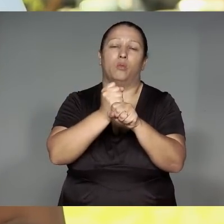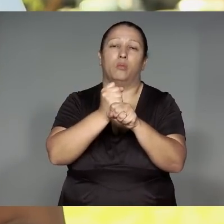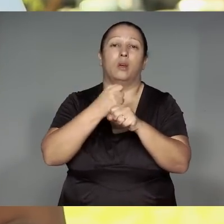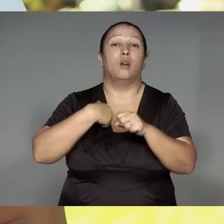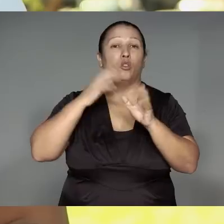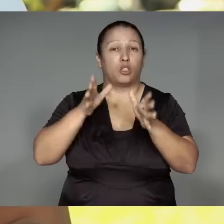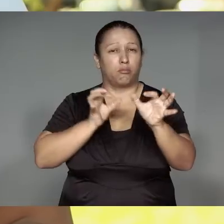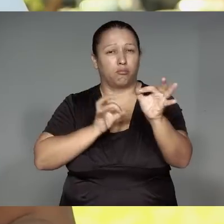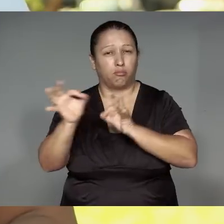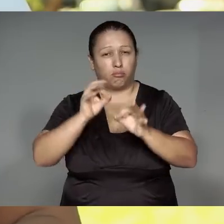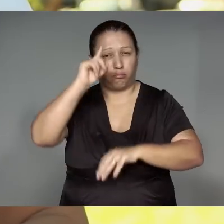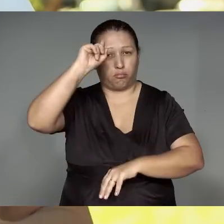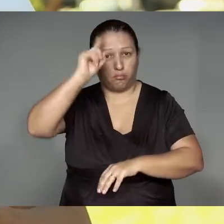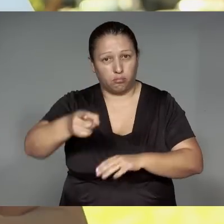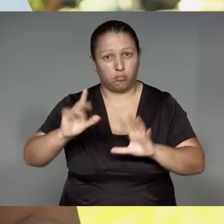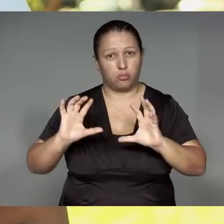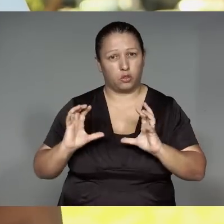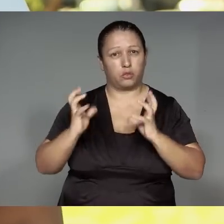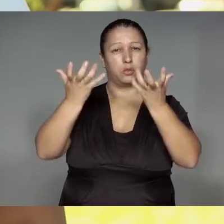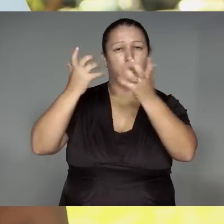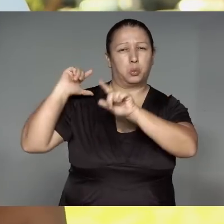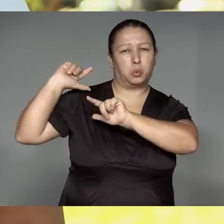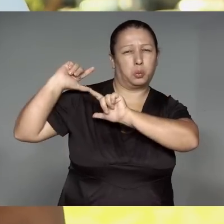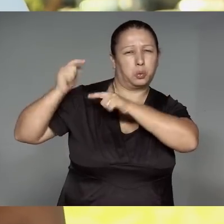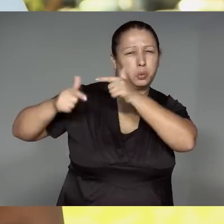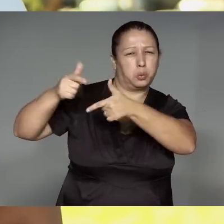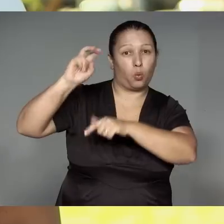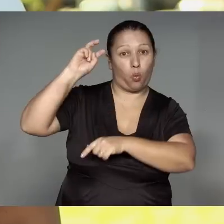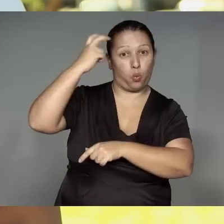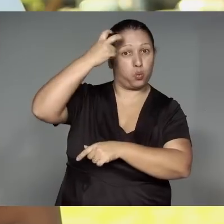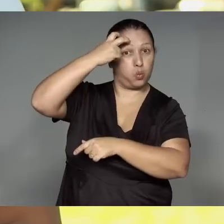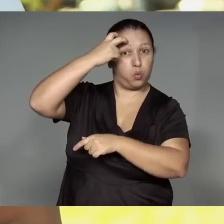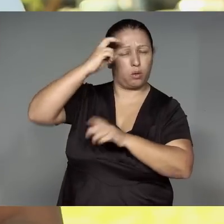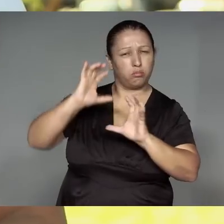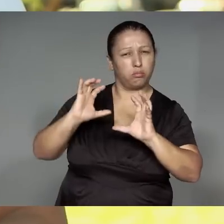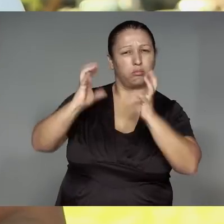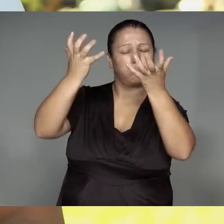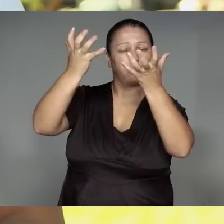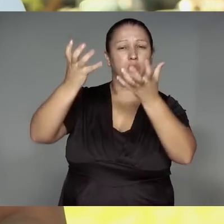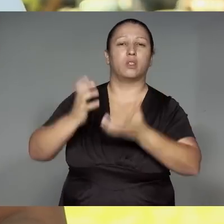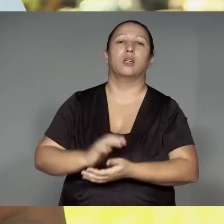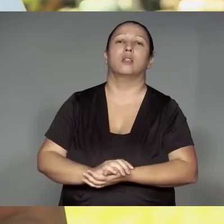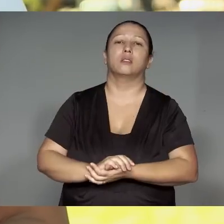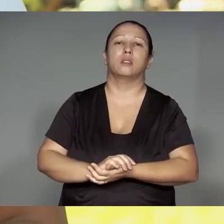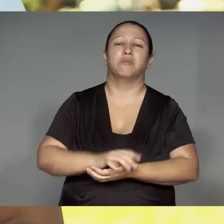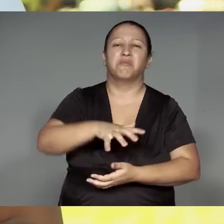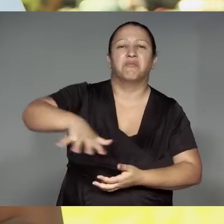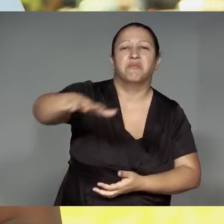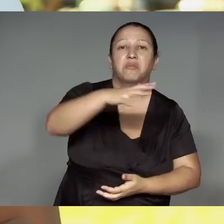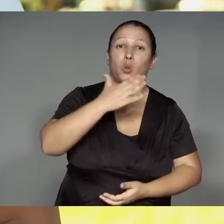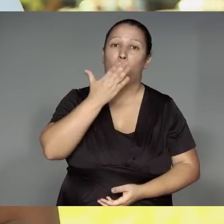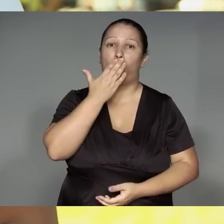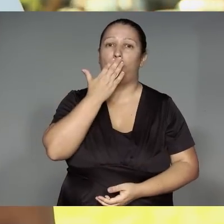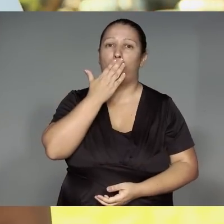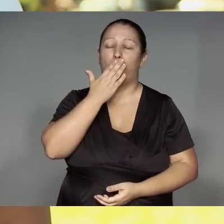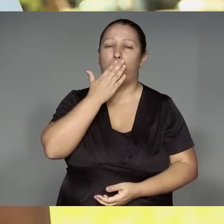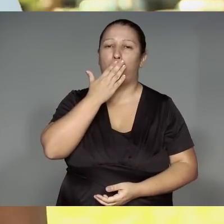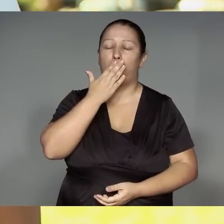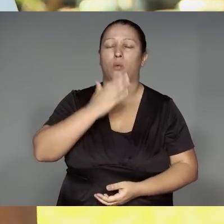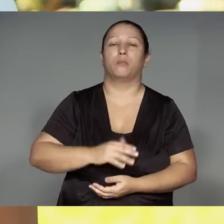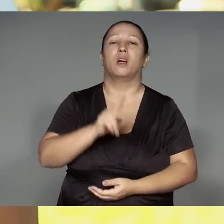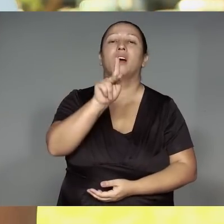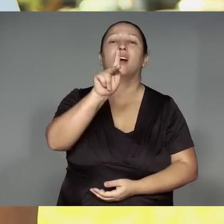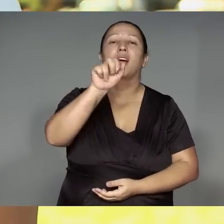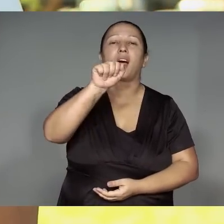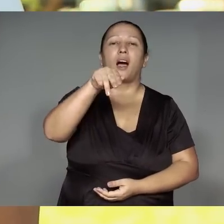A’a wyky’ukarak kwarywa i’ipyawi kamaiurá retaj͂m